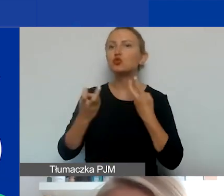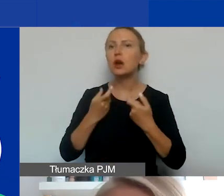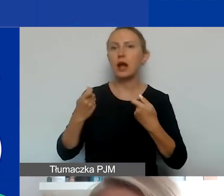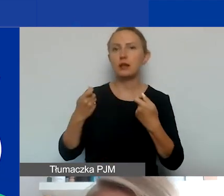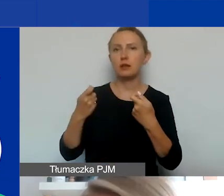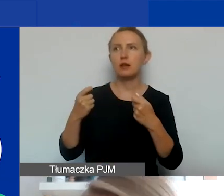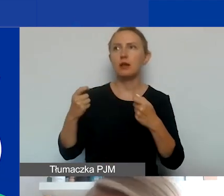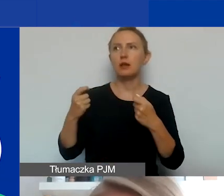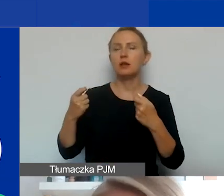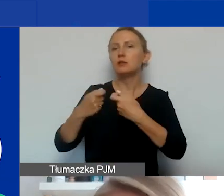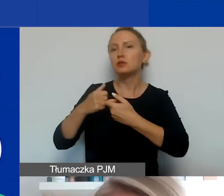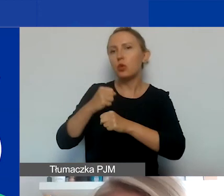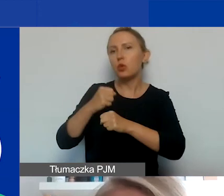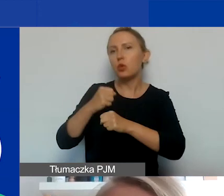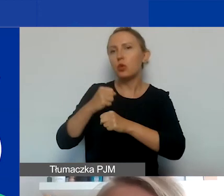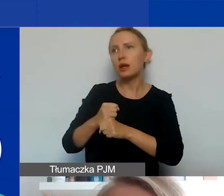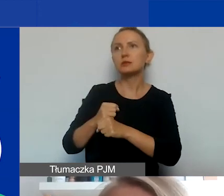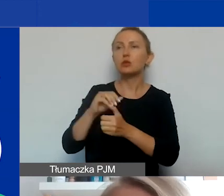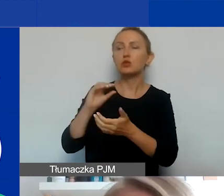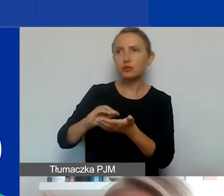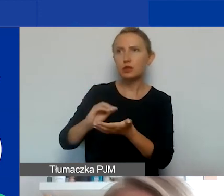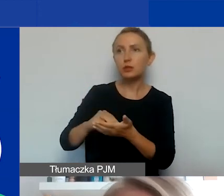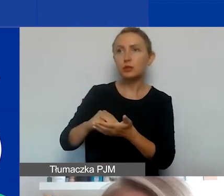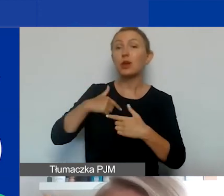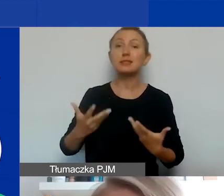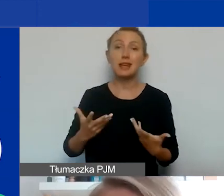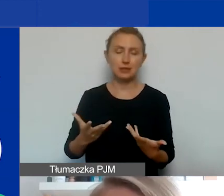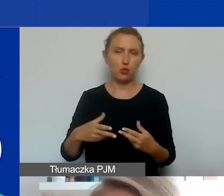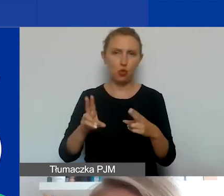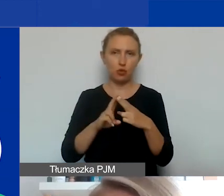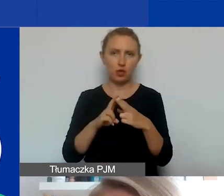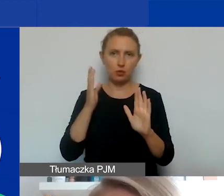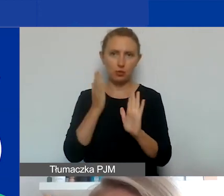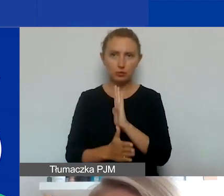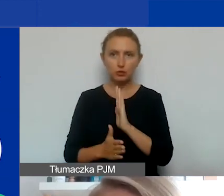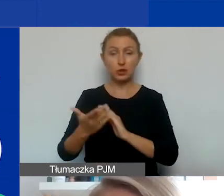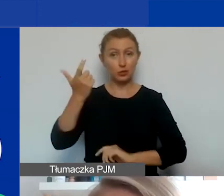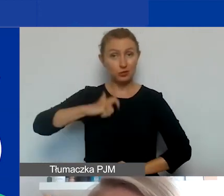o konkretnym profilu czy doświadczeniu, zachęcam do kontaktu bezpośrednio ze mną. Tutaj są moje dane.